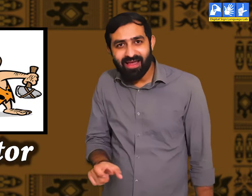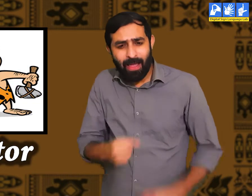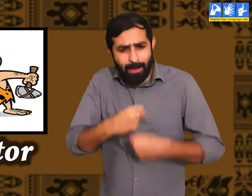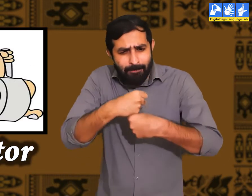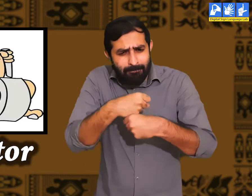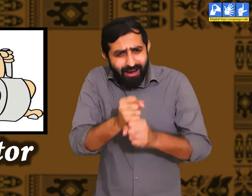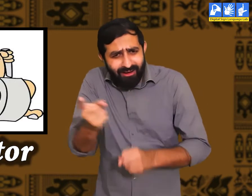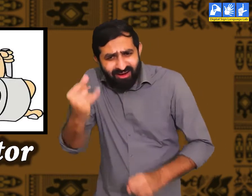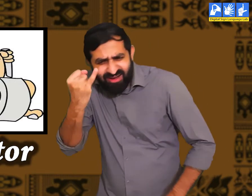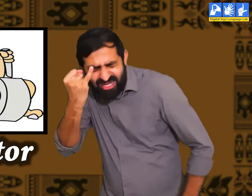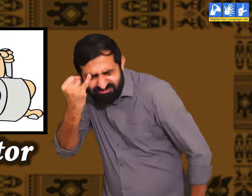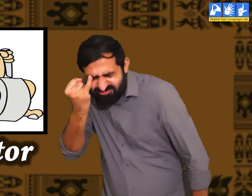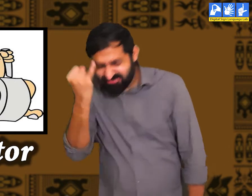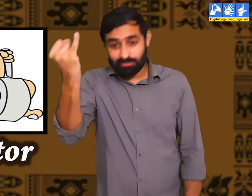आविष्कारक